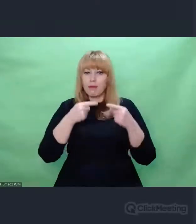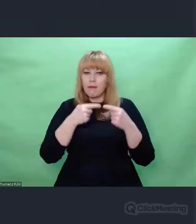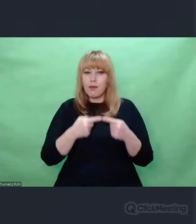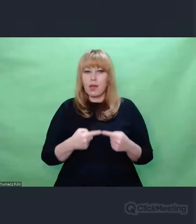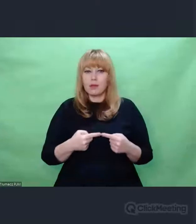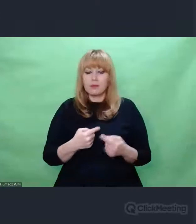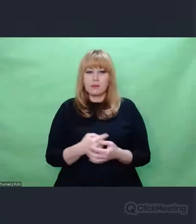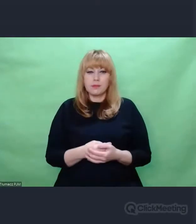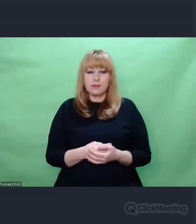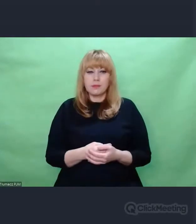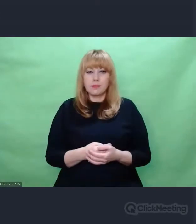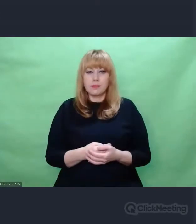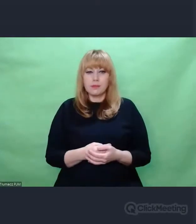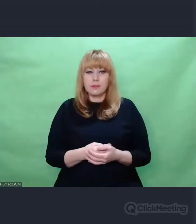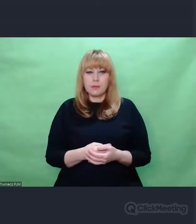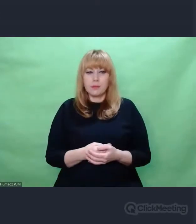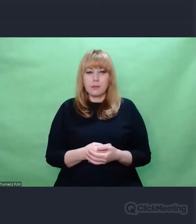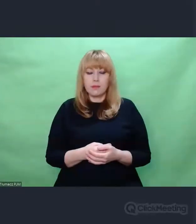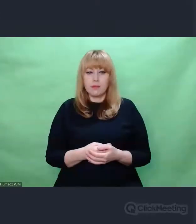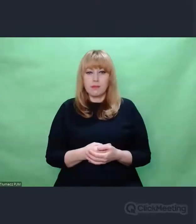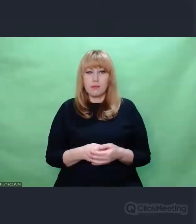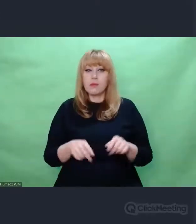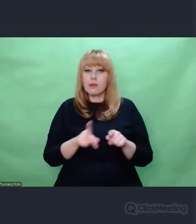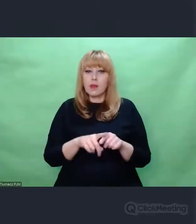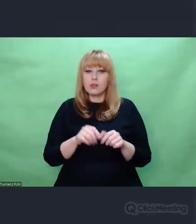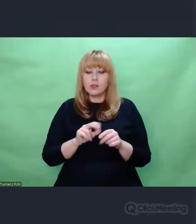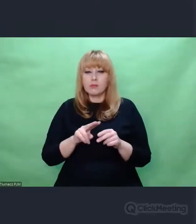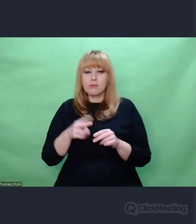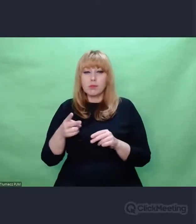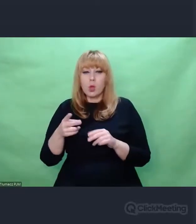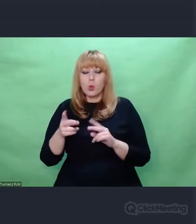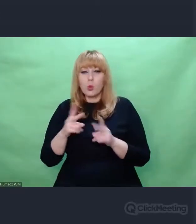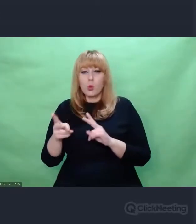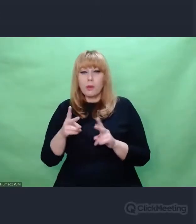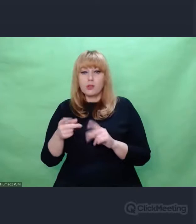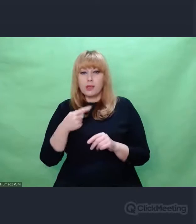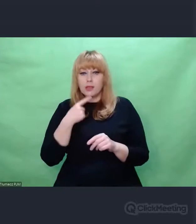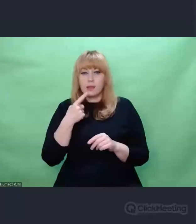Jest tłumaczenie na angielski pióra Marka Twaina przepiękne, Heine